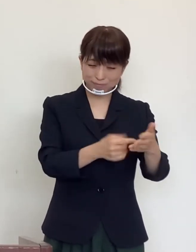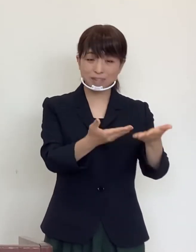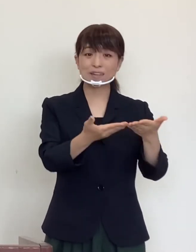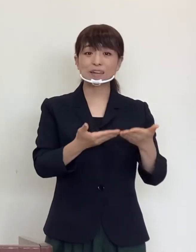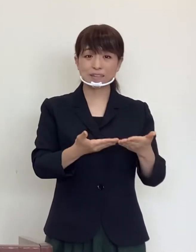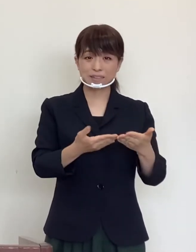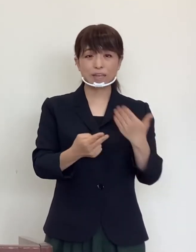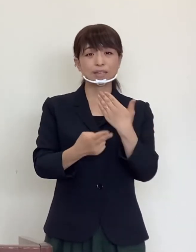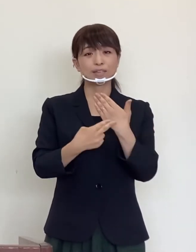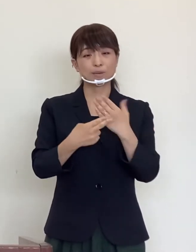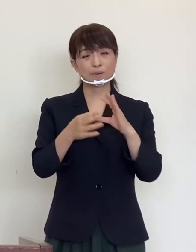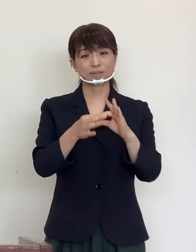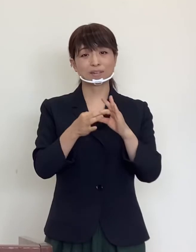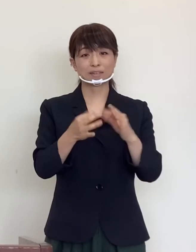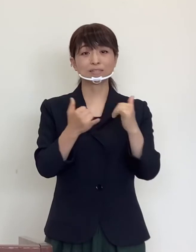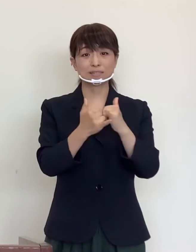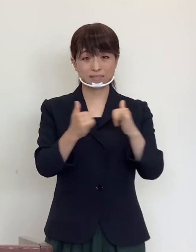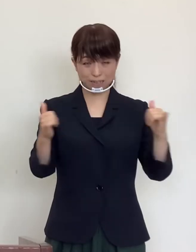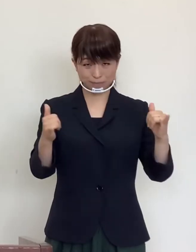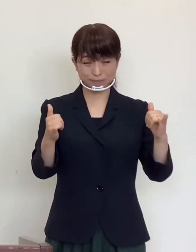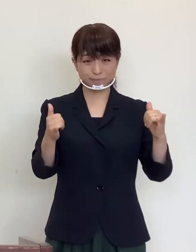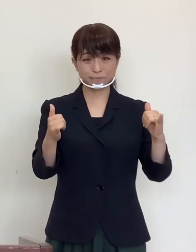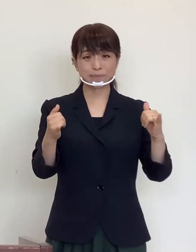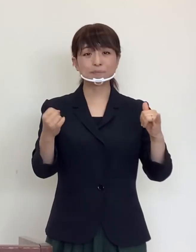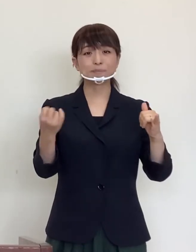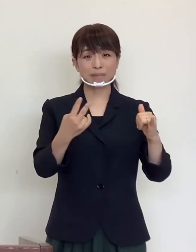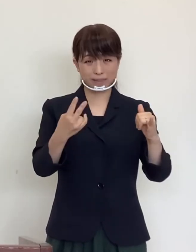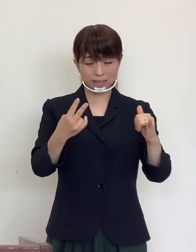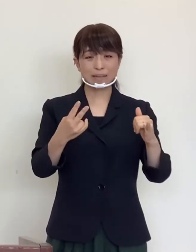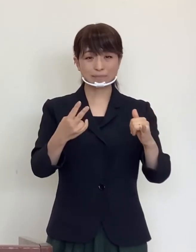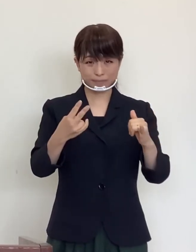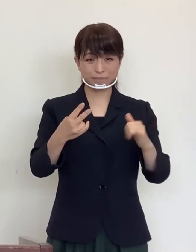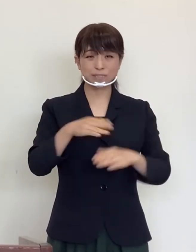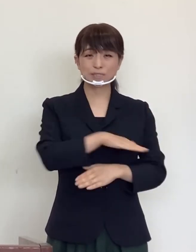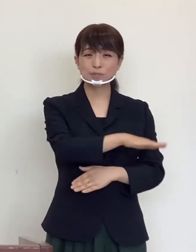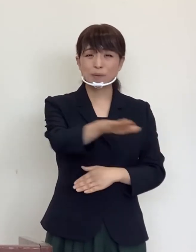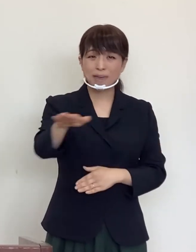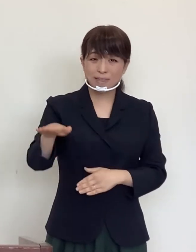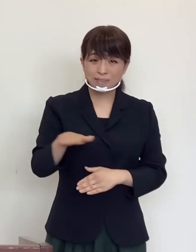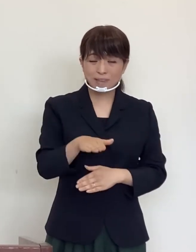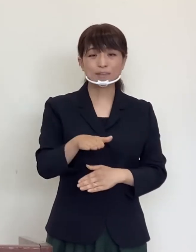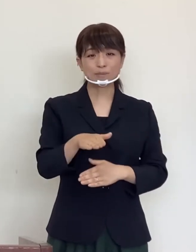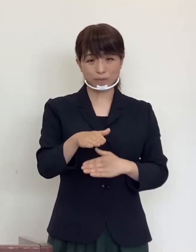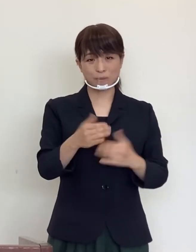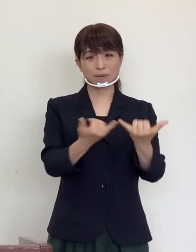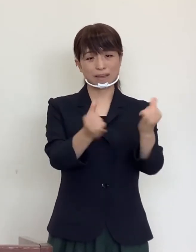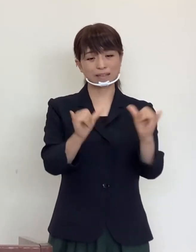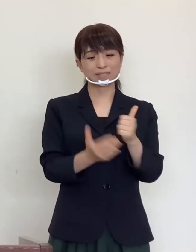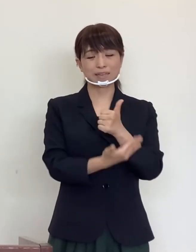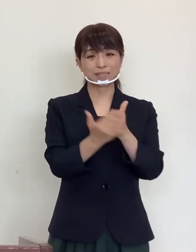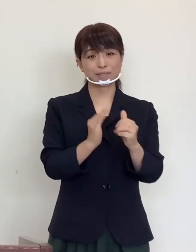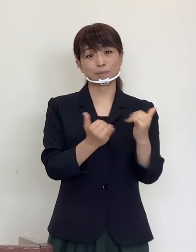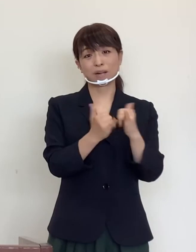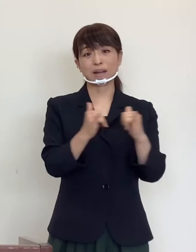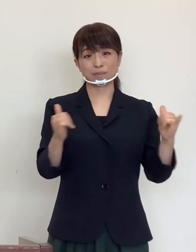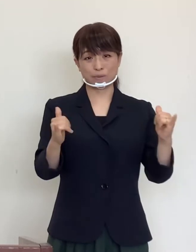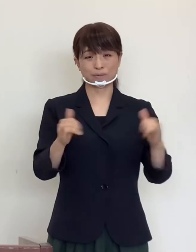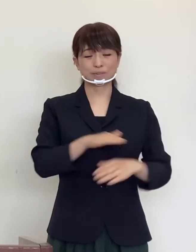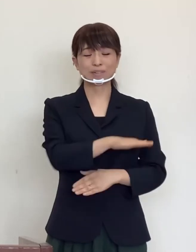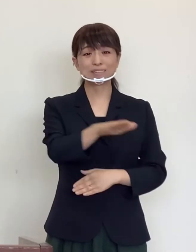医療従事者の皆様をはじめ関係者の皆様 すべてのエッセンシャルワーカーの皆様に改めて